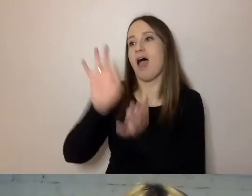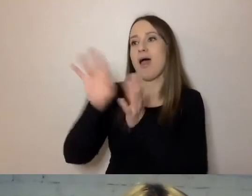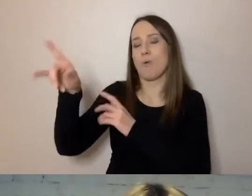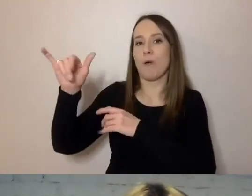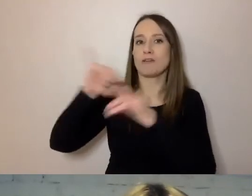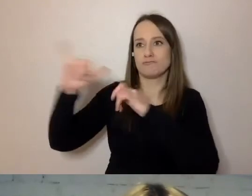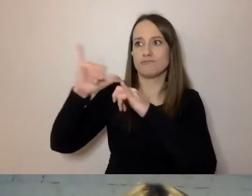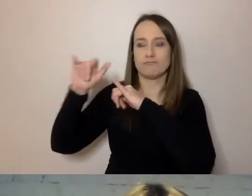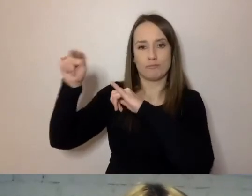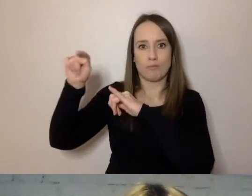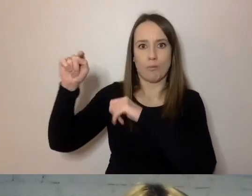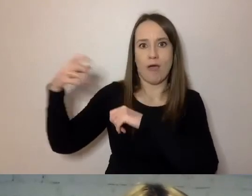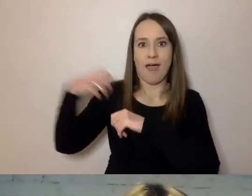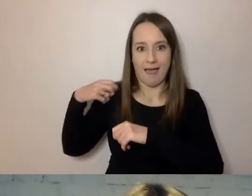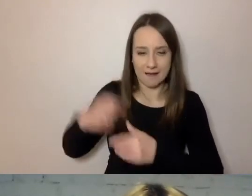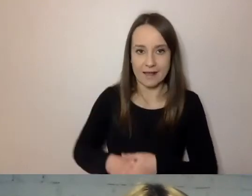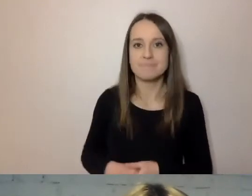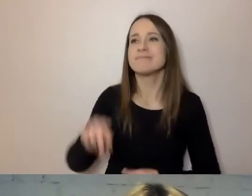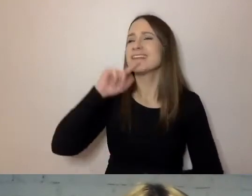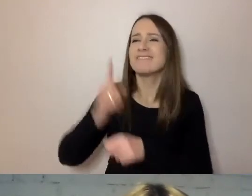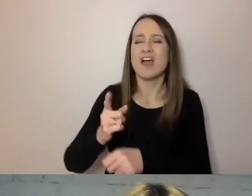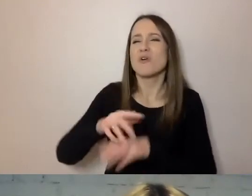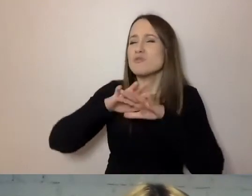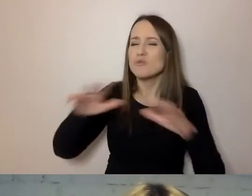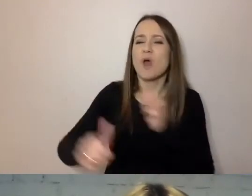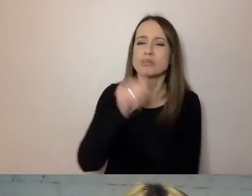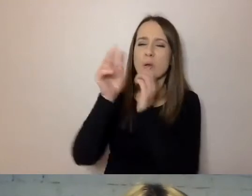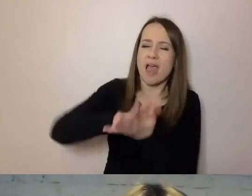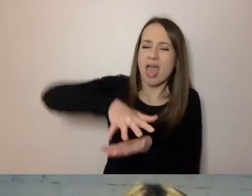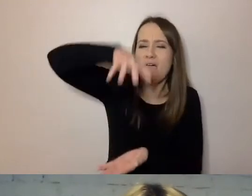i stwierdził, że tomy dokumentów, które są przeniesione na zebranie,